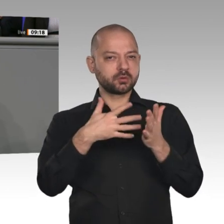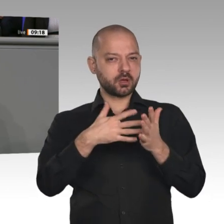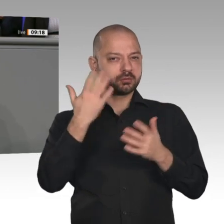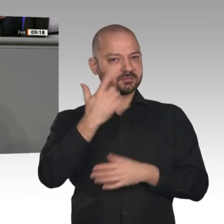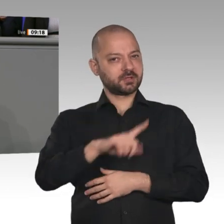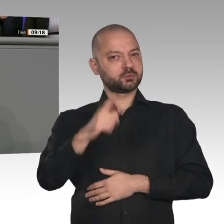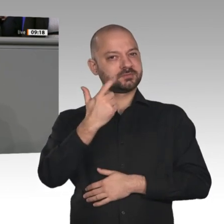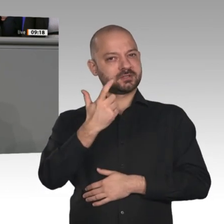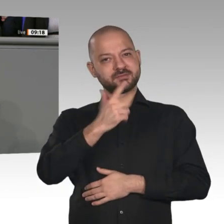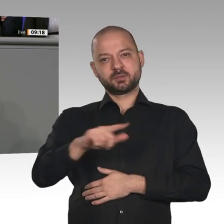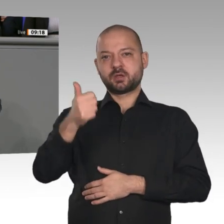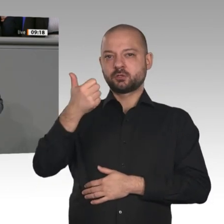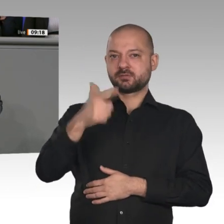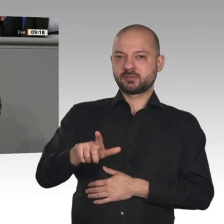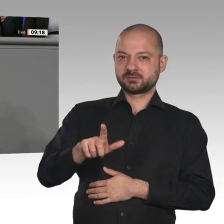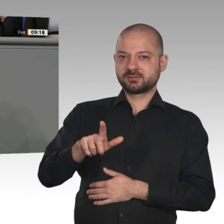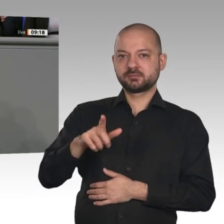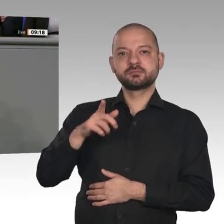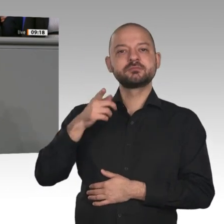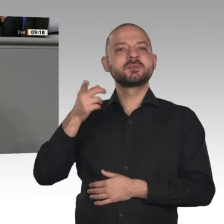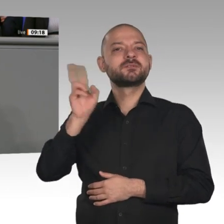Es handelt sich hier meiner Meinung nach um ein Gefälligkeitsgutachten